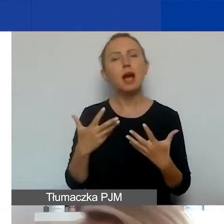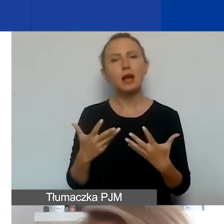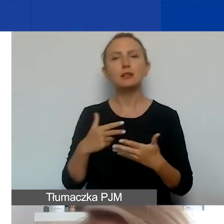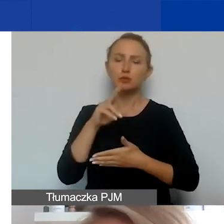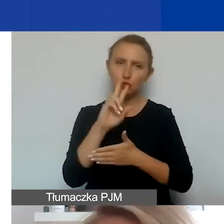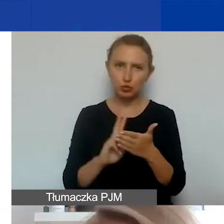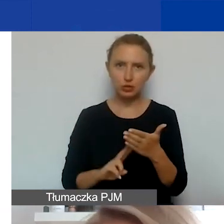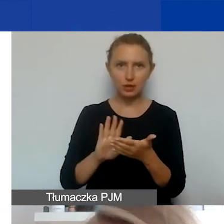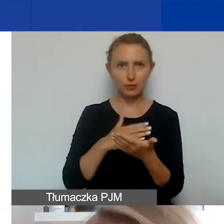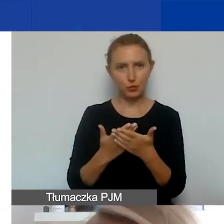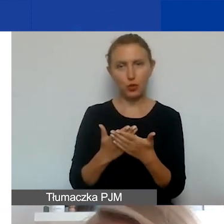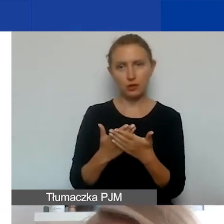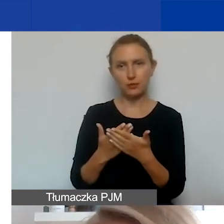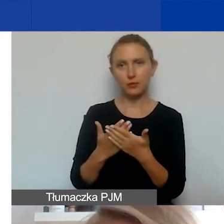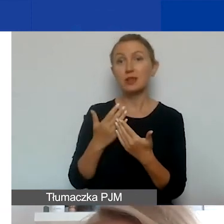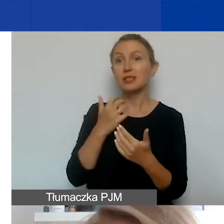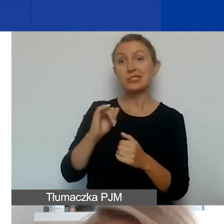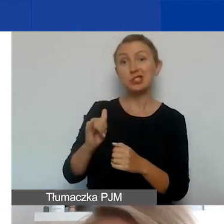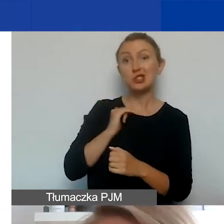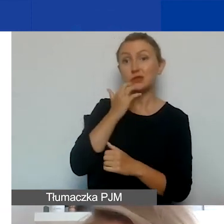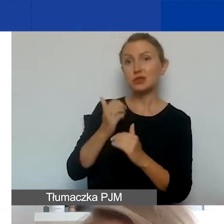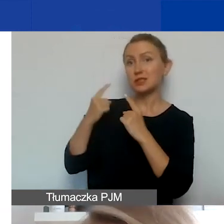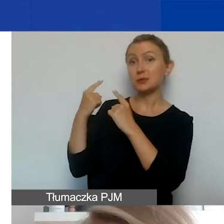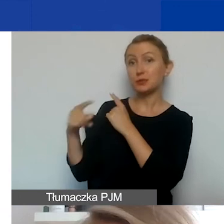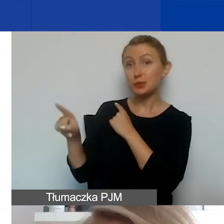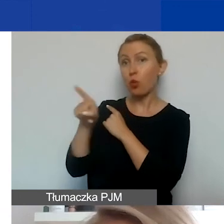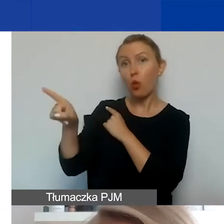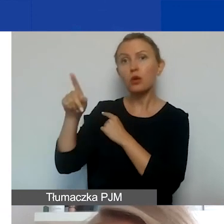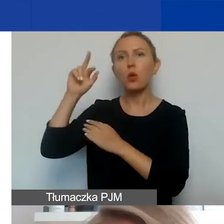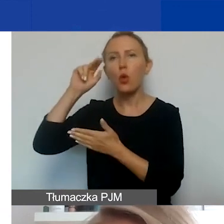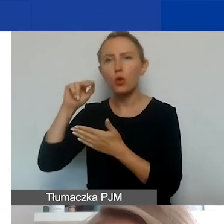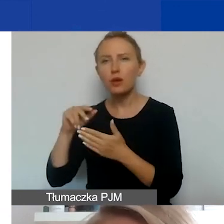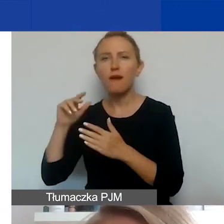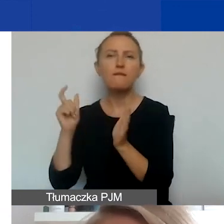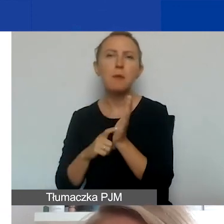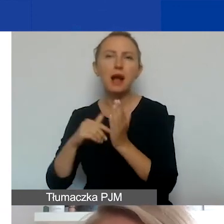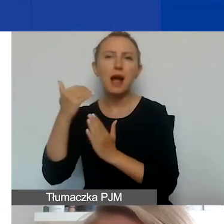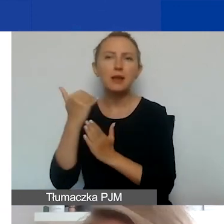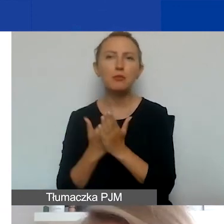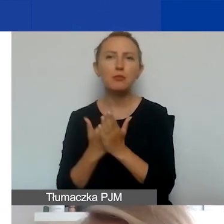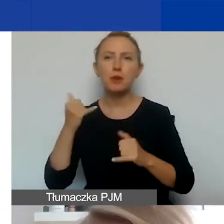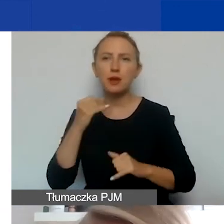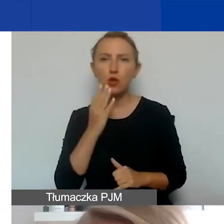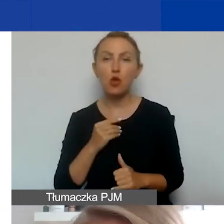i podesłać partnerowi, żeby on się w ogóle zorientował, jakie są wymagania. Jeżeli będzie korzystał z grantu,